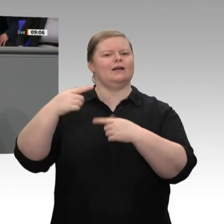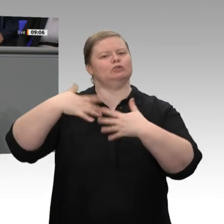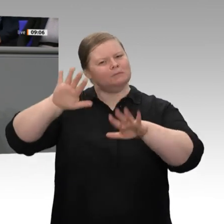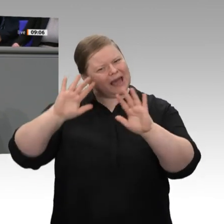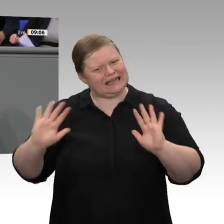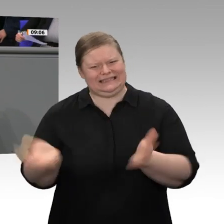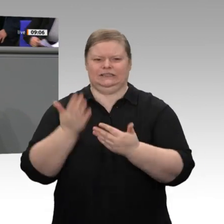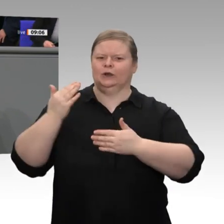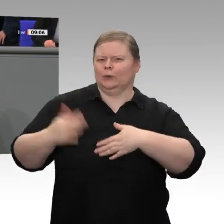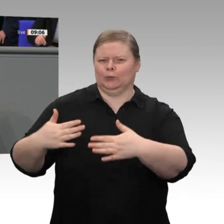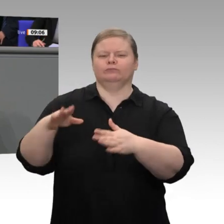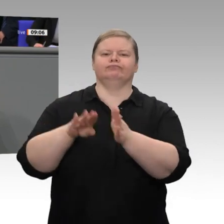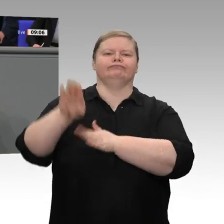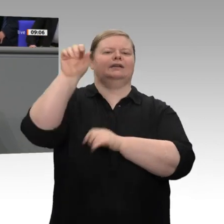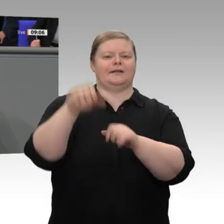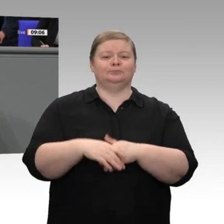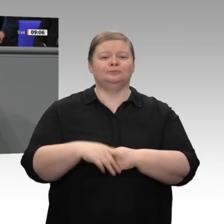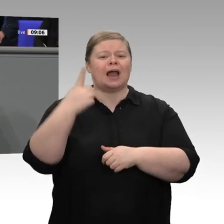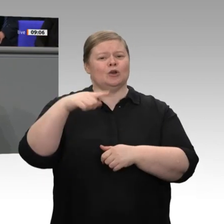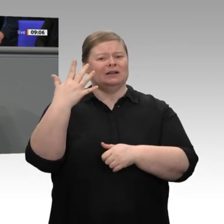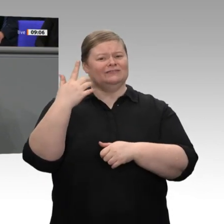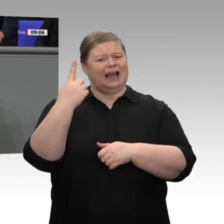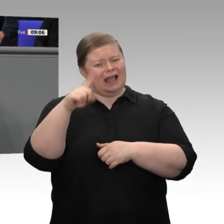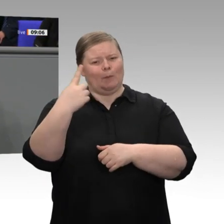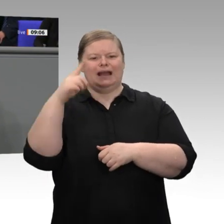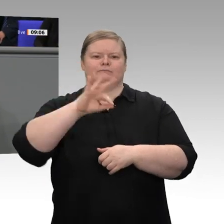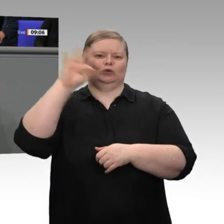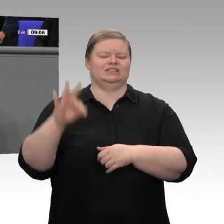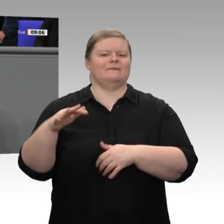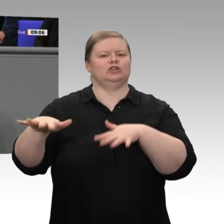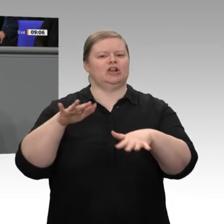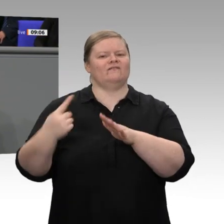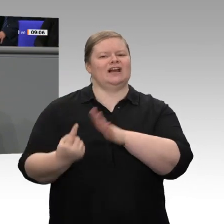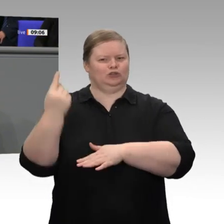im laufenden Jahr und 1,3 Prozent im nächsten Jahr. Damit liegen wir auf einer Linie mit